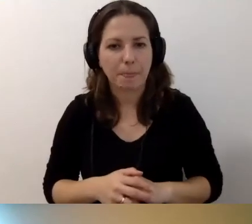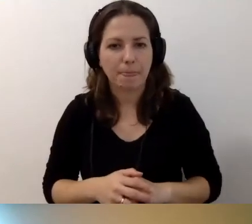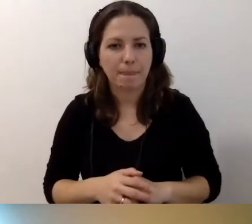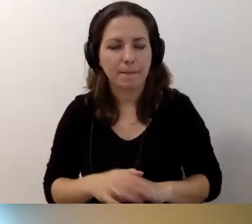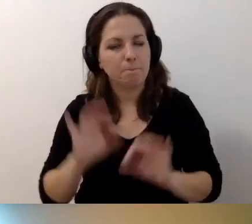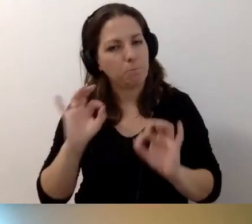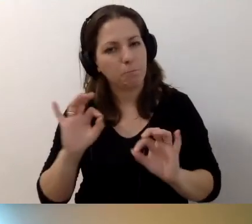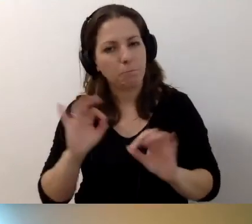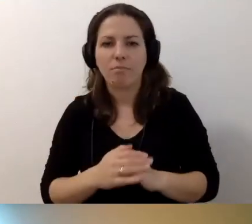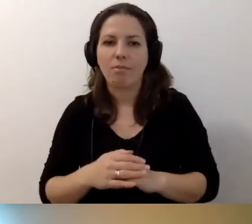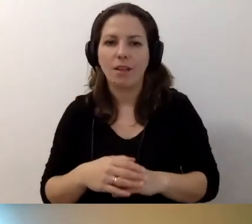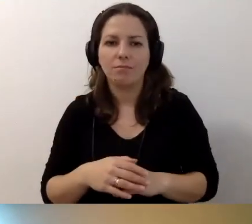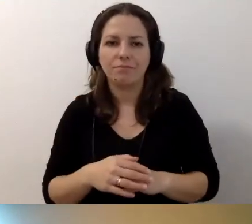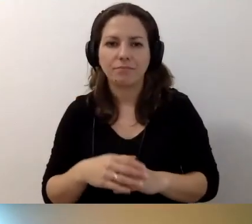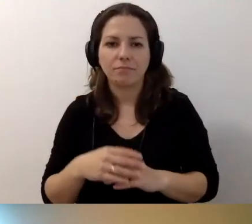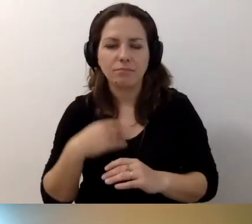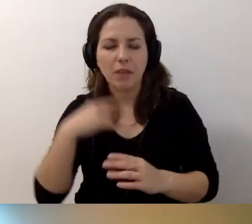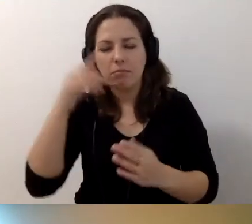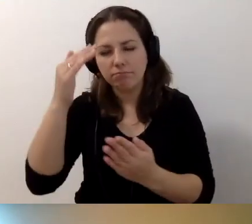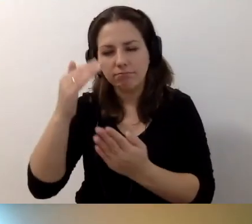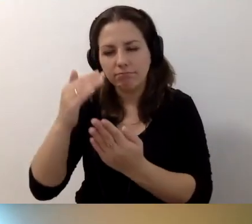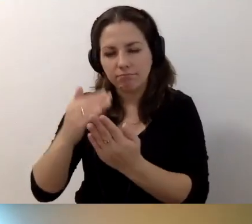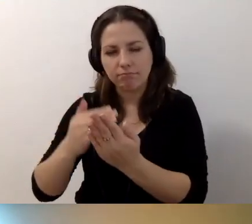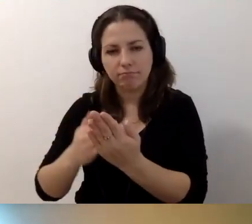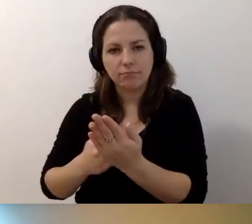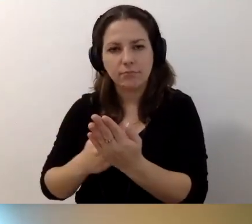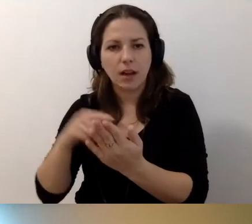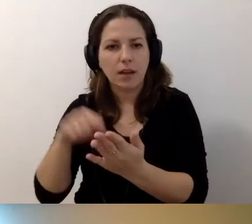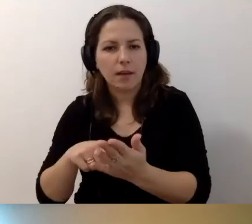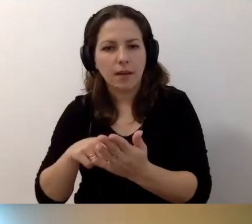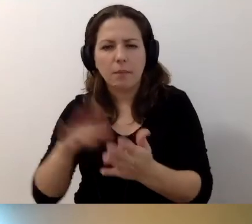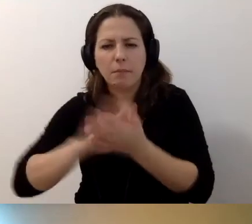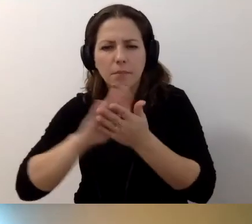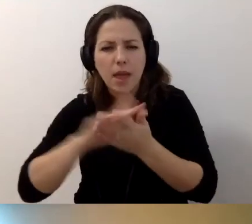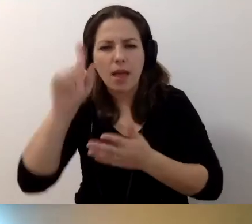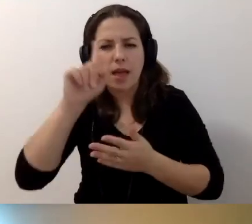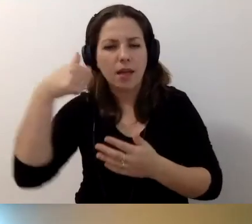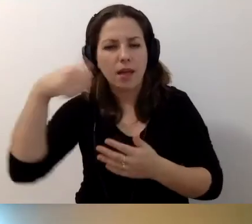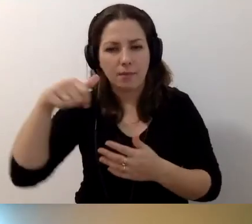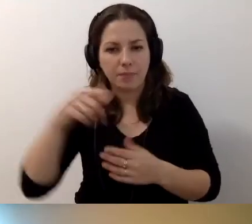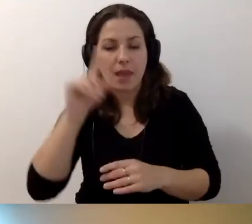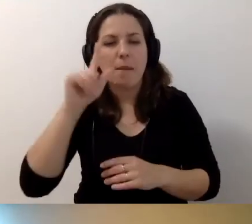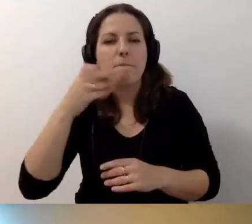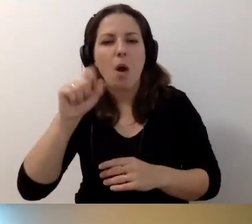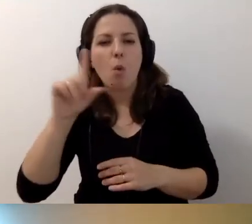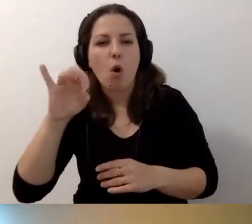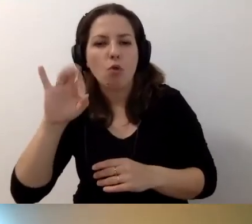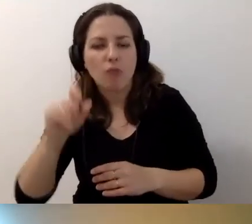MAŁGORZATA: Dobra. Ja sobie jeszcze przejadę do pytania... Przyszła mi jeszcze jedna rzecz do głowy.